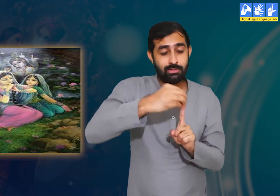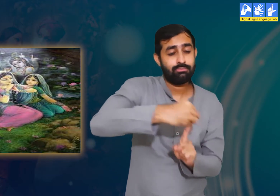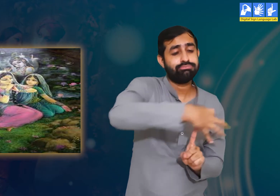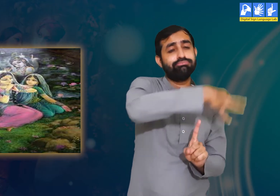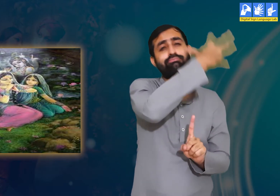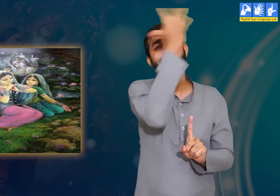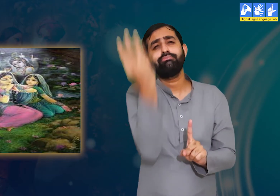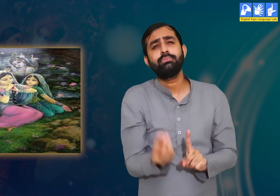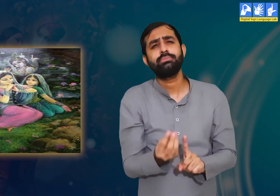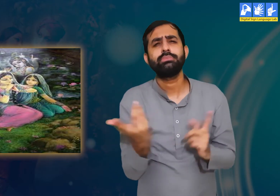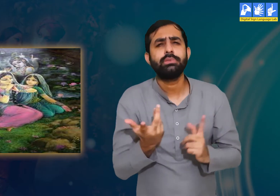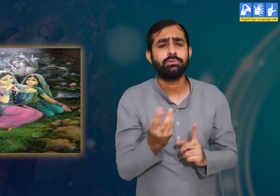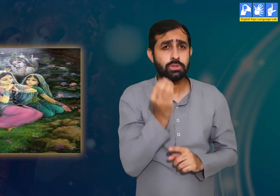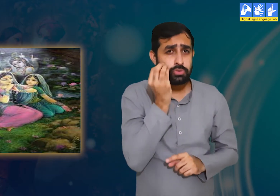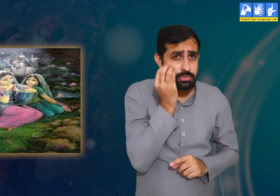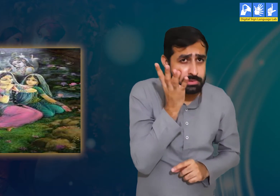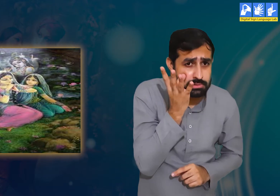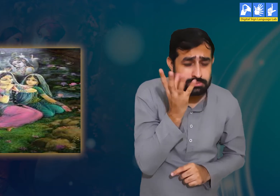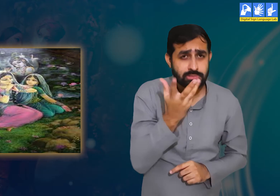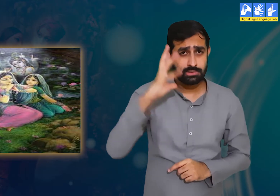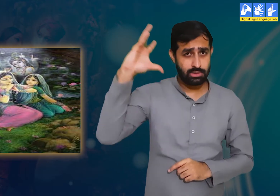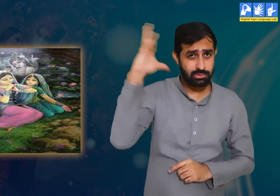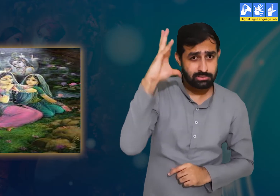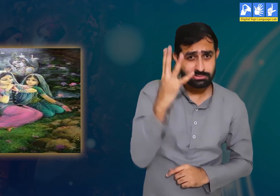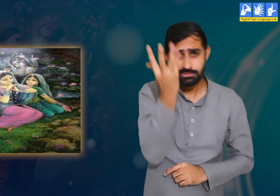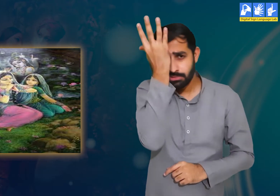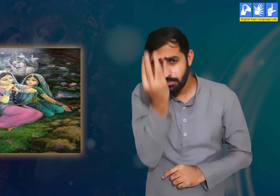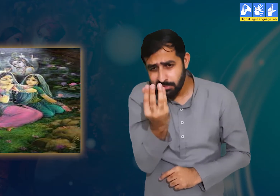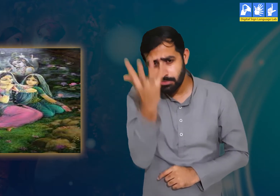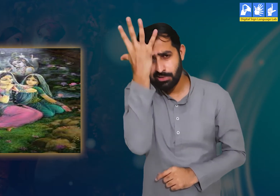इसके अलावा वे कहती हैं कि हमें जागते हुए, सोते हुए,